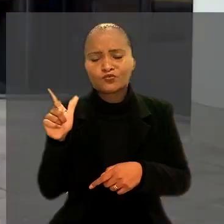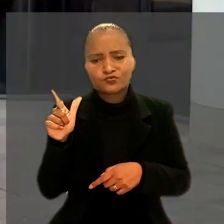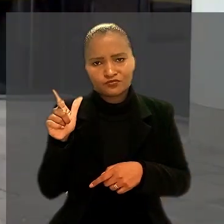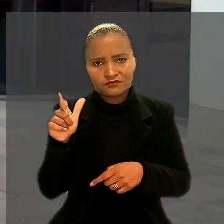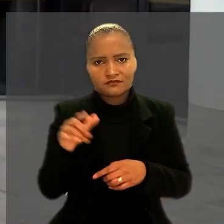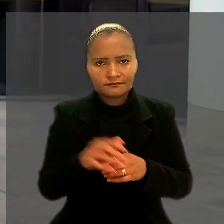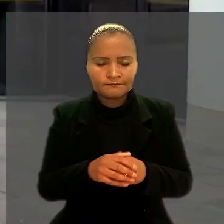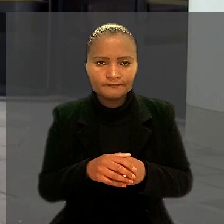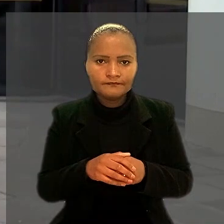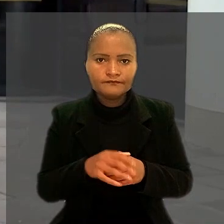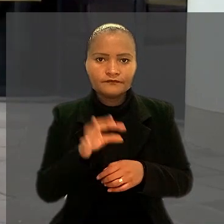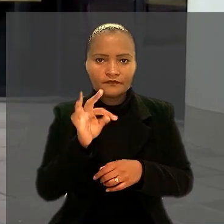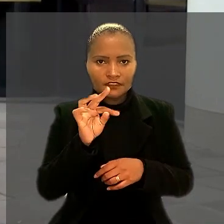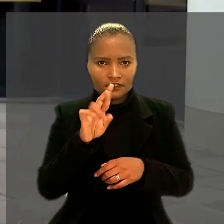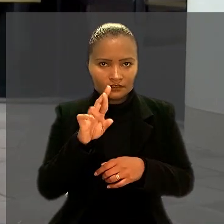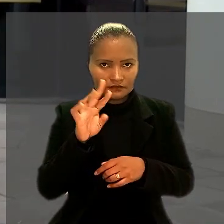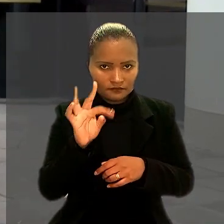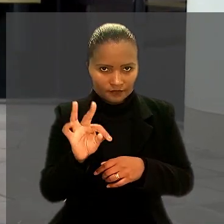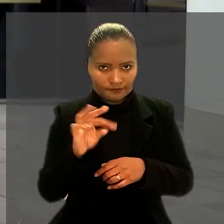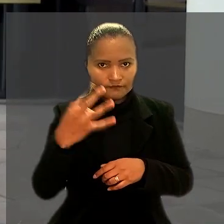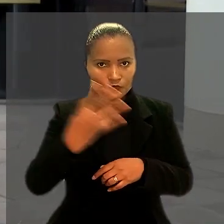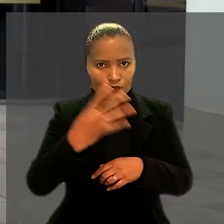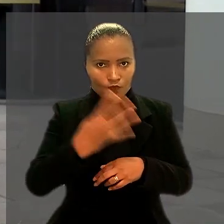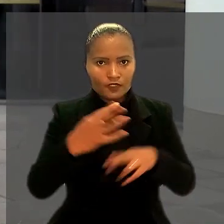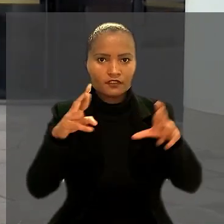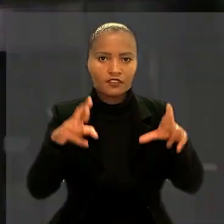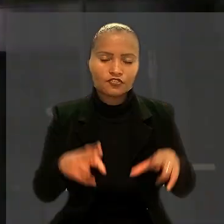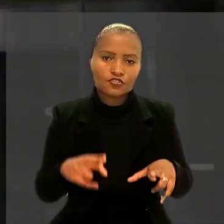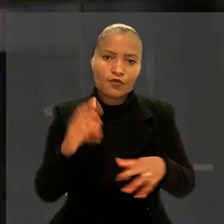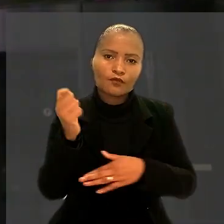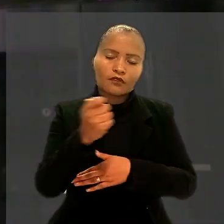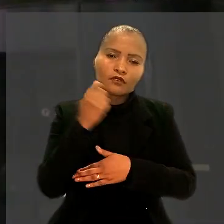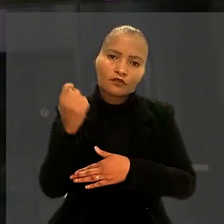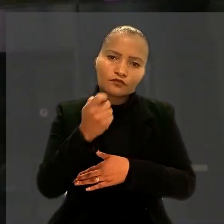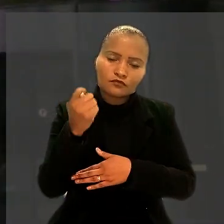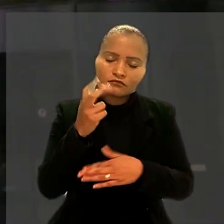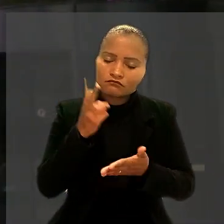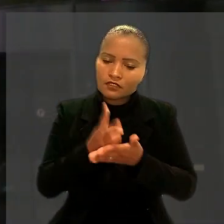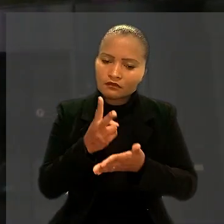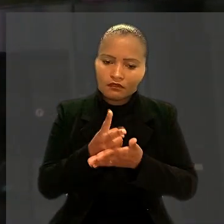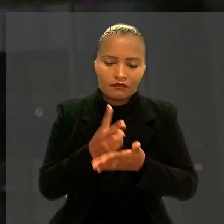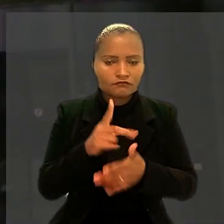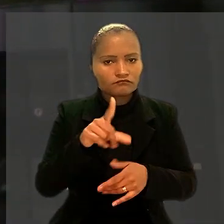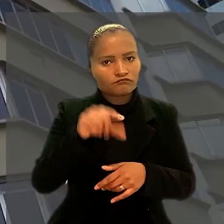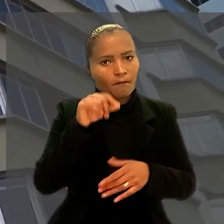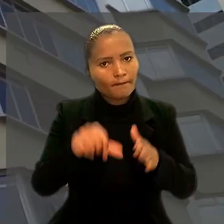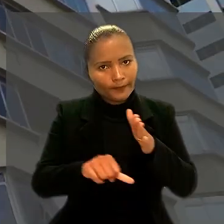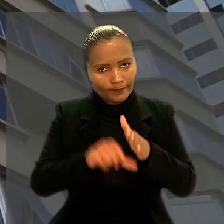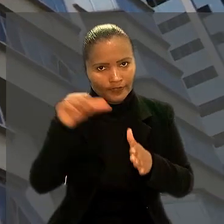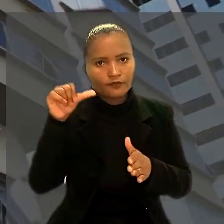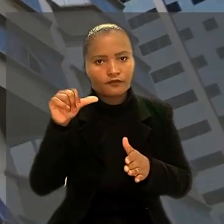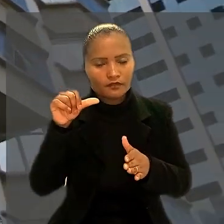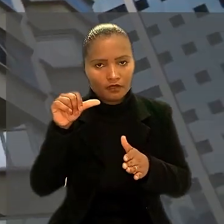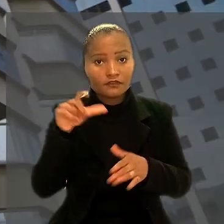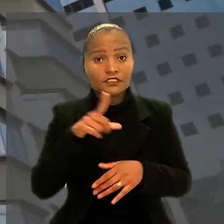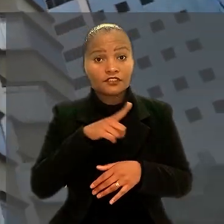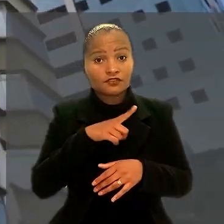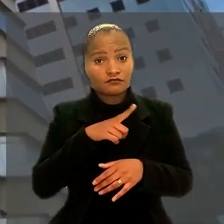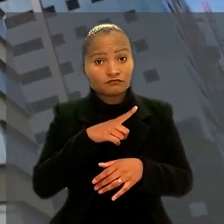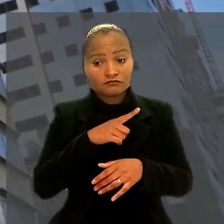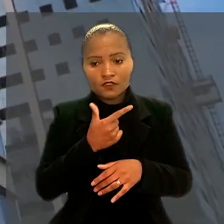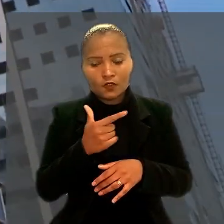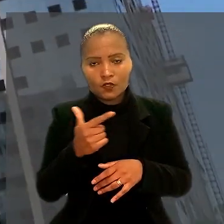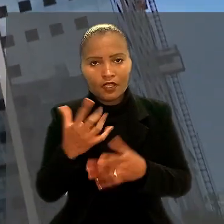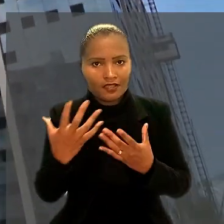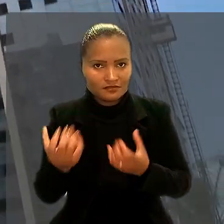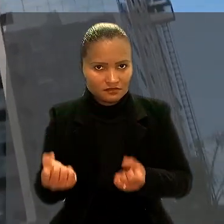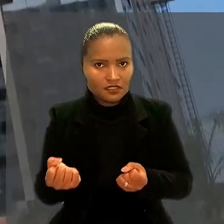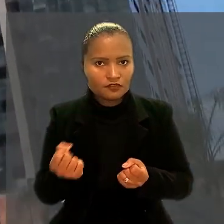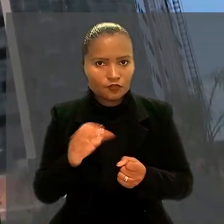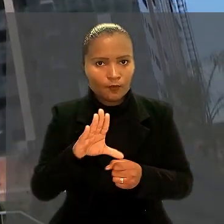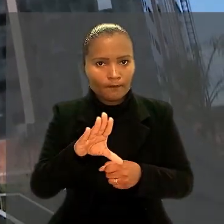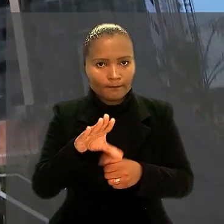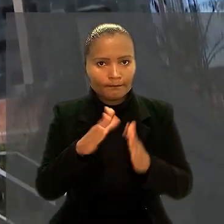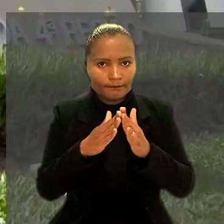O Tribunal Regional do Trabalho da 4ª Região (RS) manteve decisão de primeiro grau que havia negado o pedido de reintegração do eletricitário.